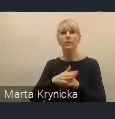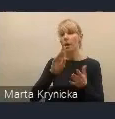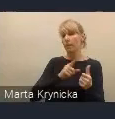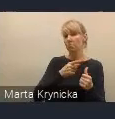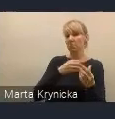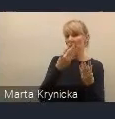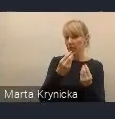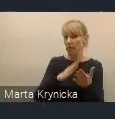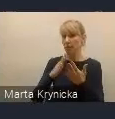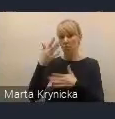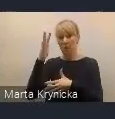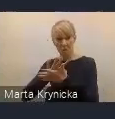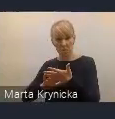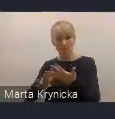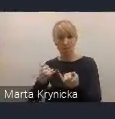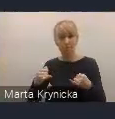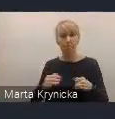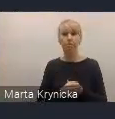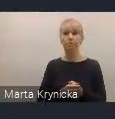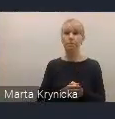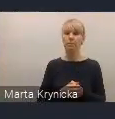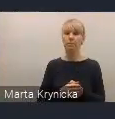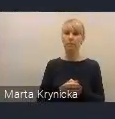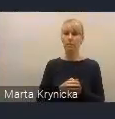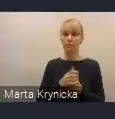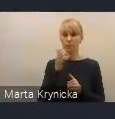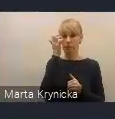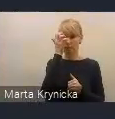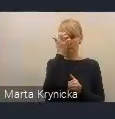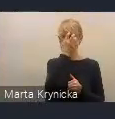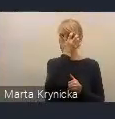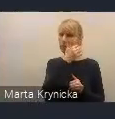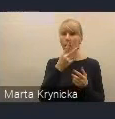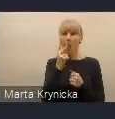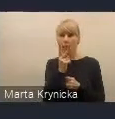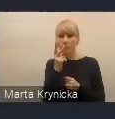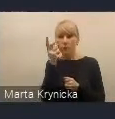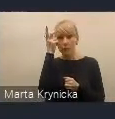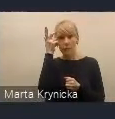pod kątem ich zamierzeń. Widzimy również rolę Rady Wykonawczej